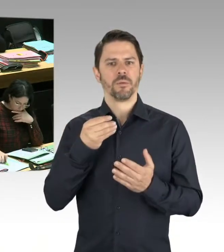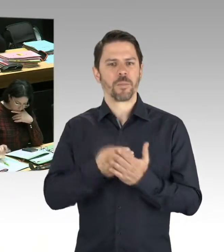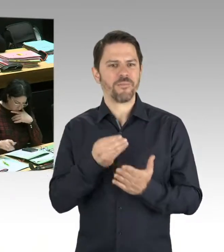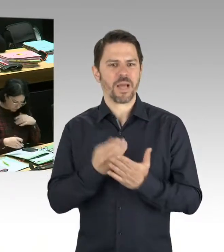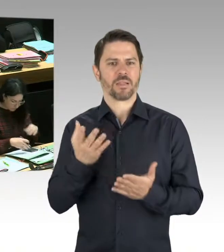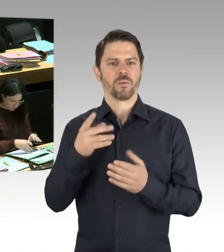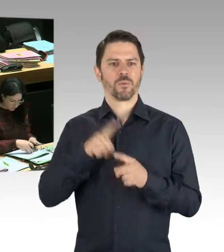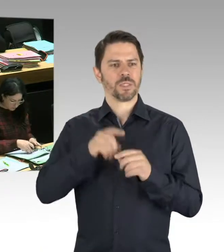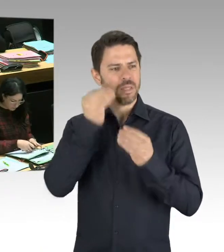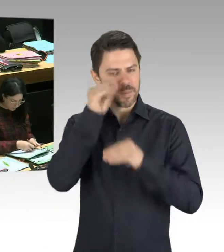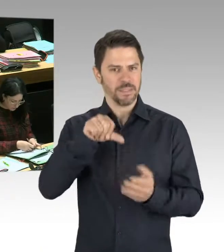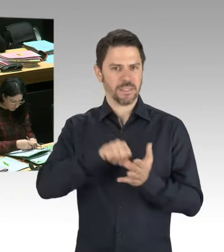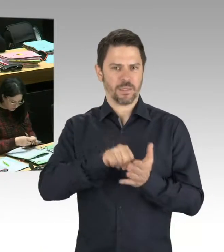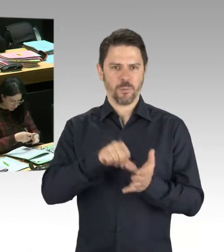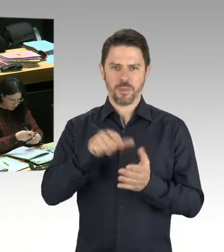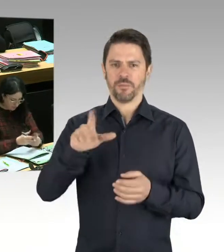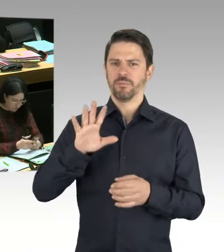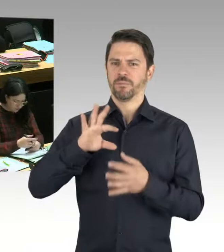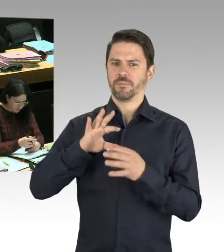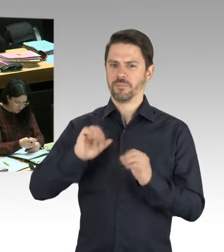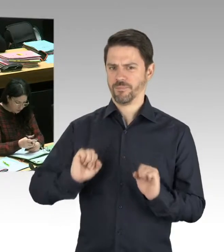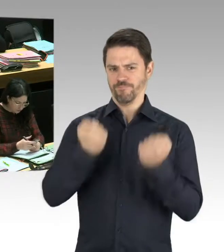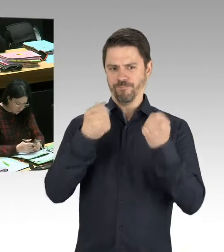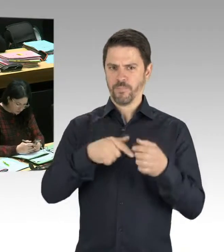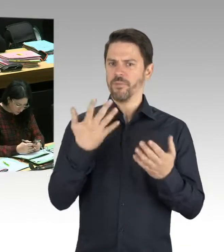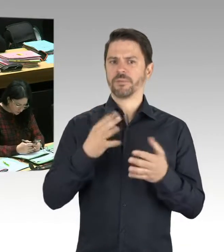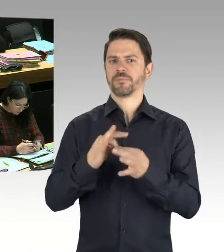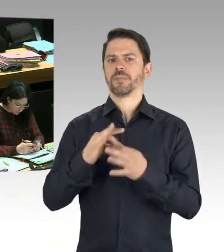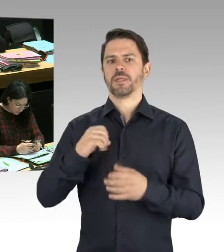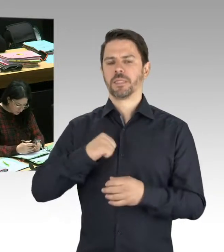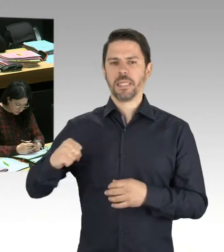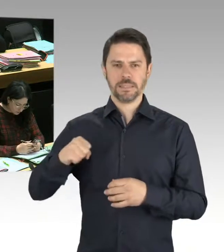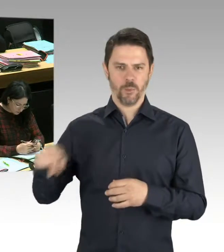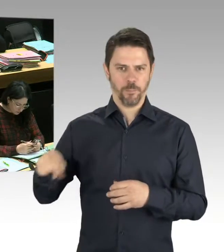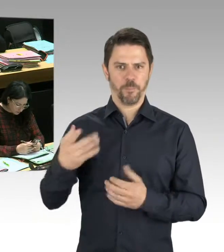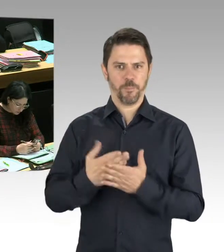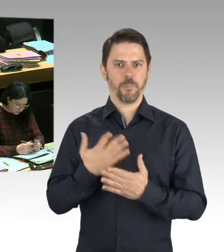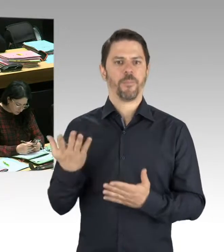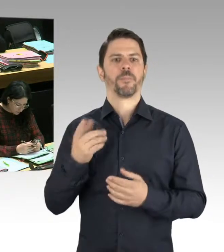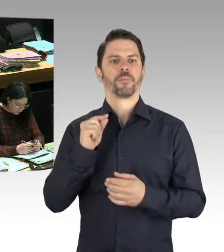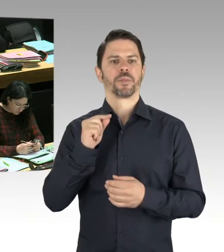um Ermittlungserfolge auch dadurch zu erzielen, dass Informationen schneller zusammengetragen werden,